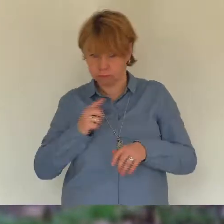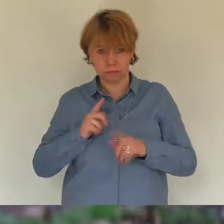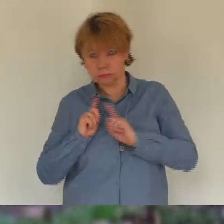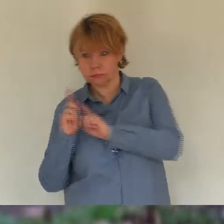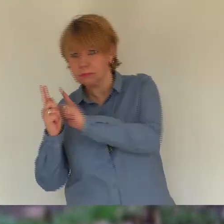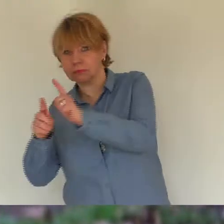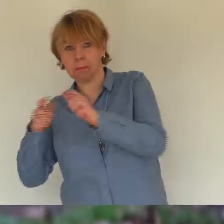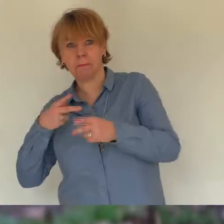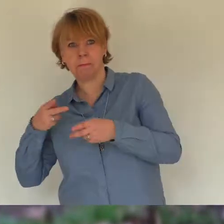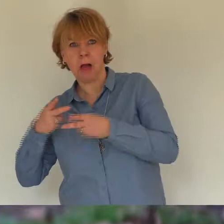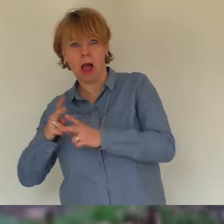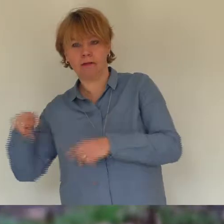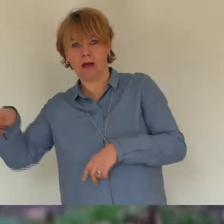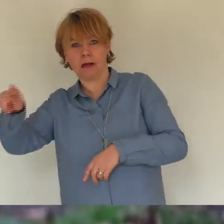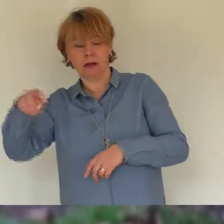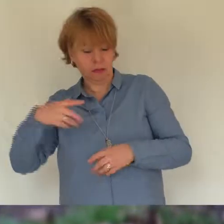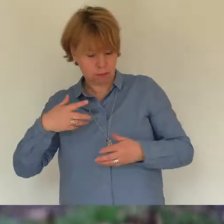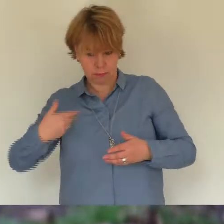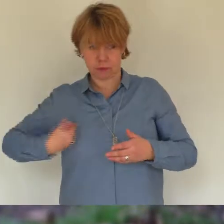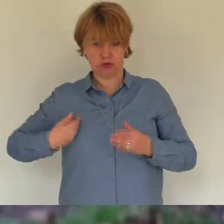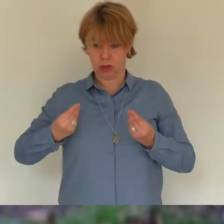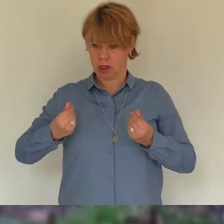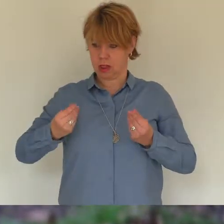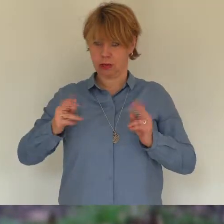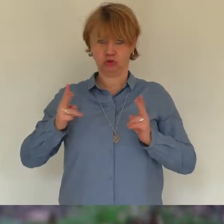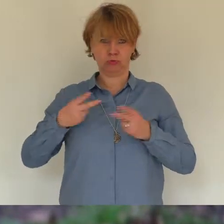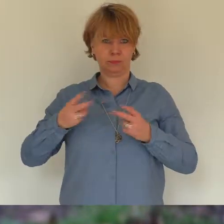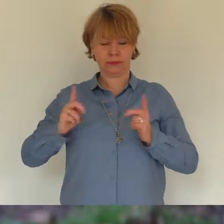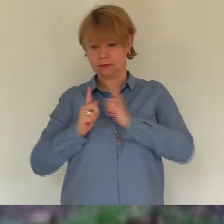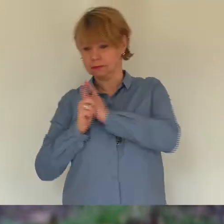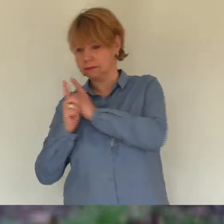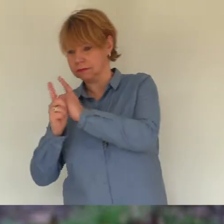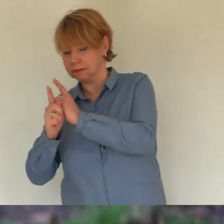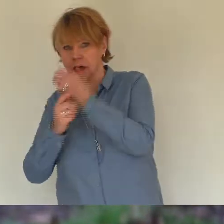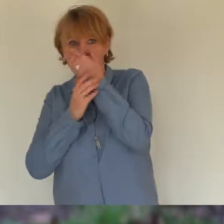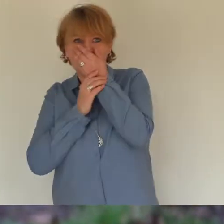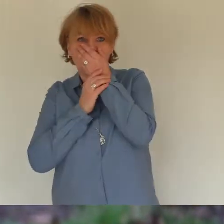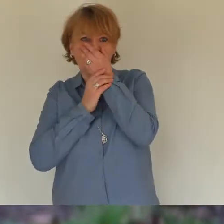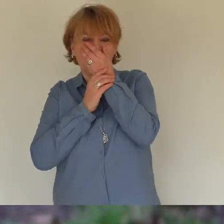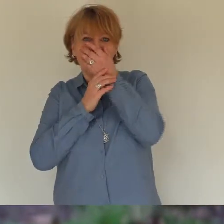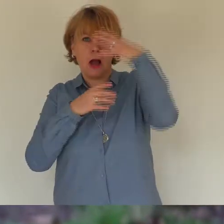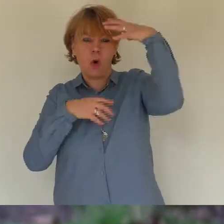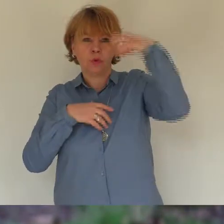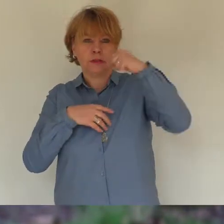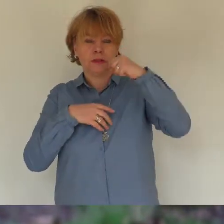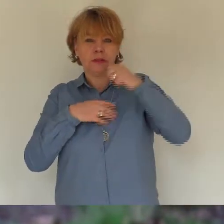spüren dass du da warst sind besonders dabei war das leben an sich gut so wie